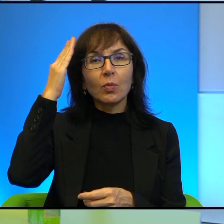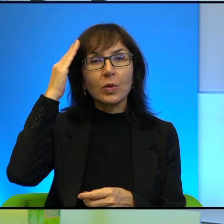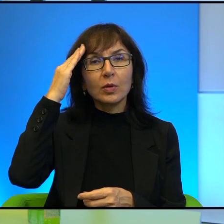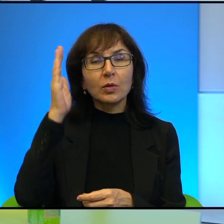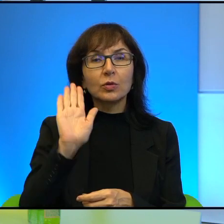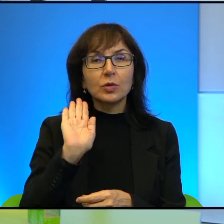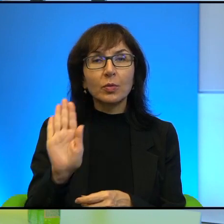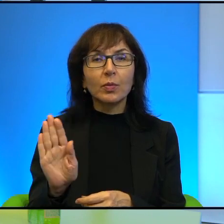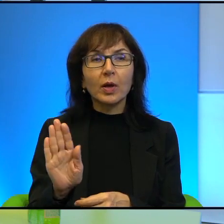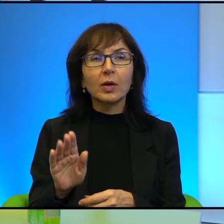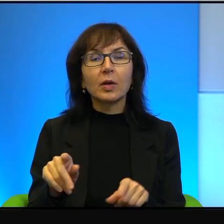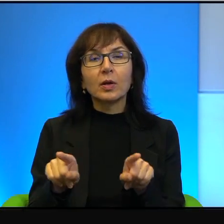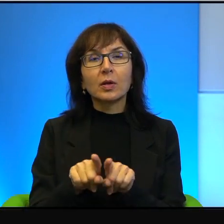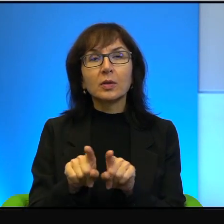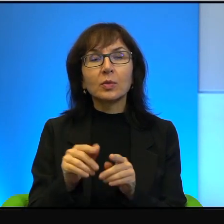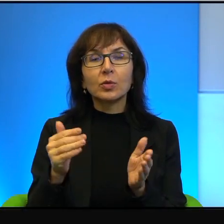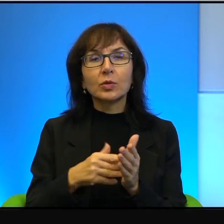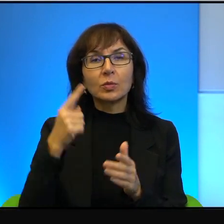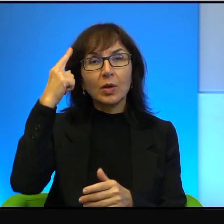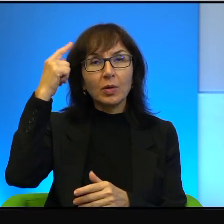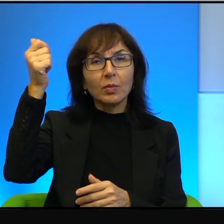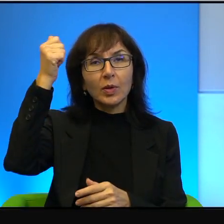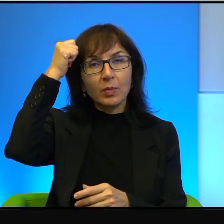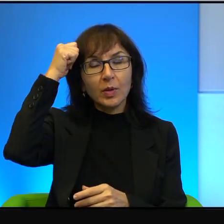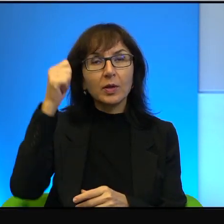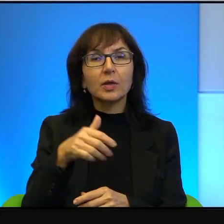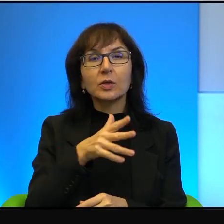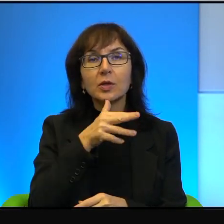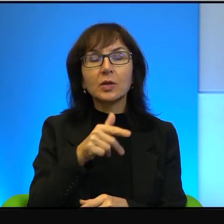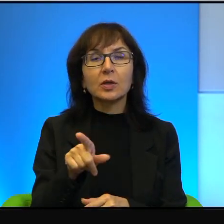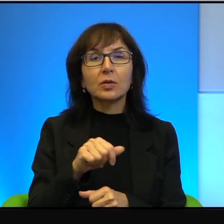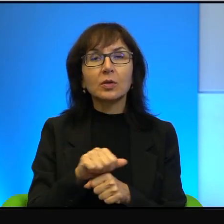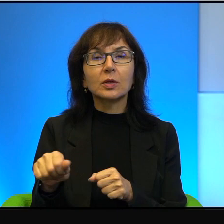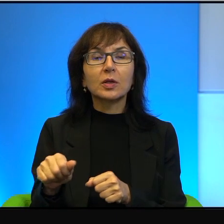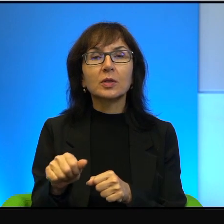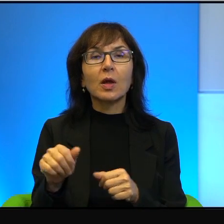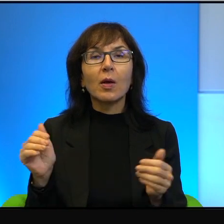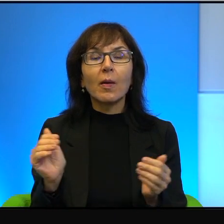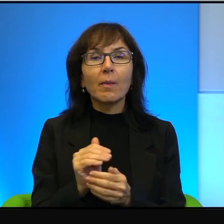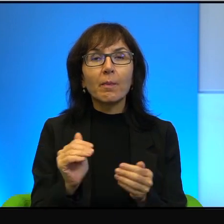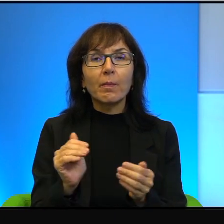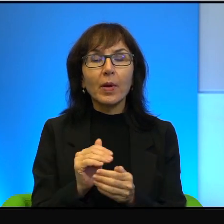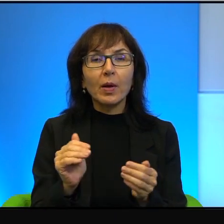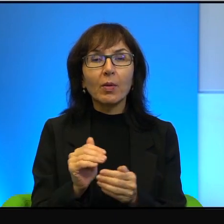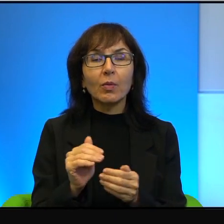Natomiast też trzeba pamiętać, że Izrael to jest malutki okruszek